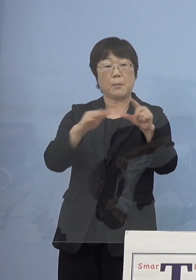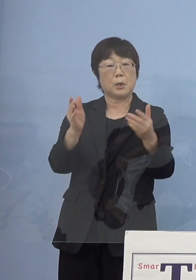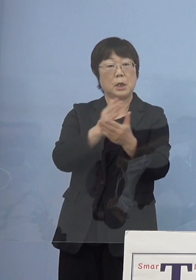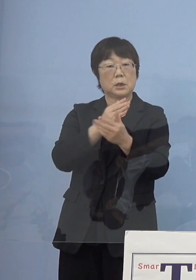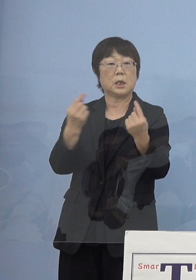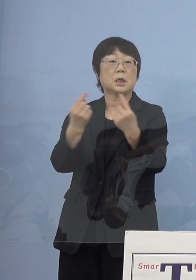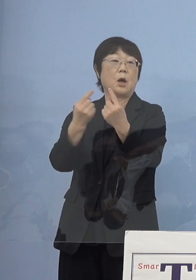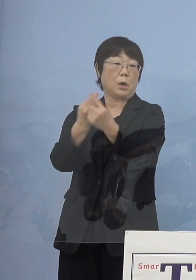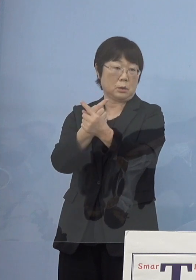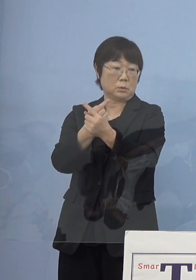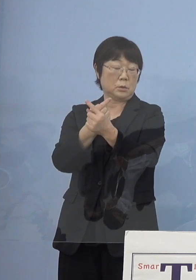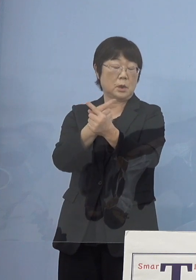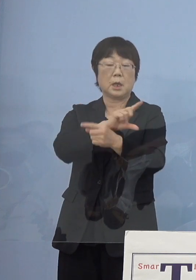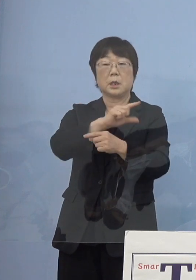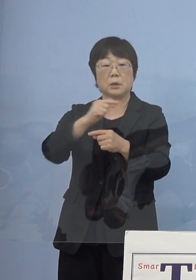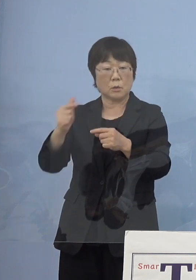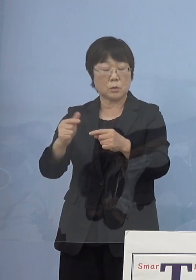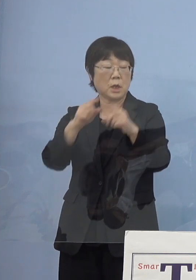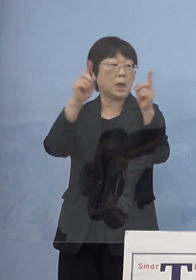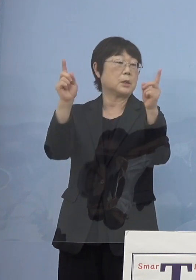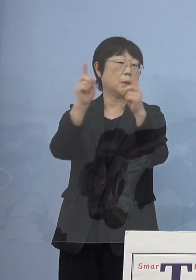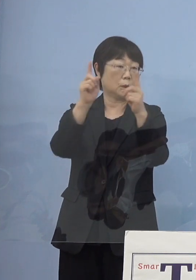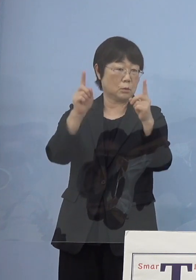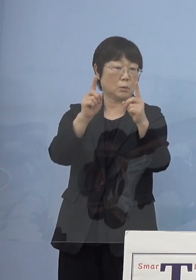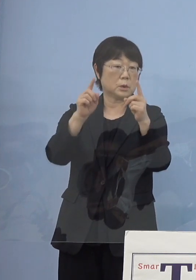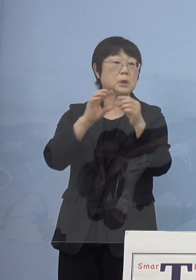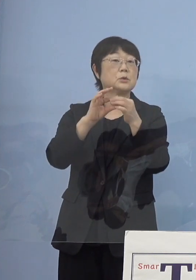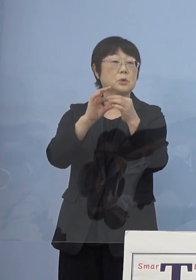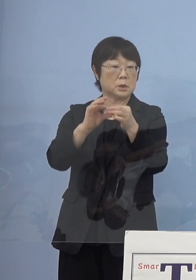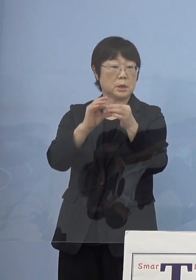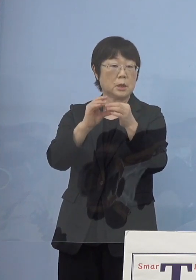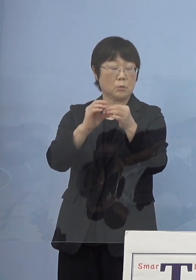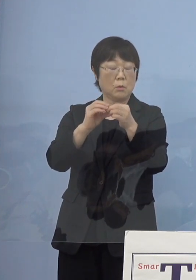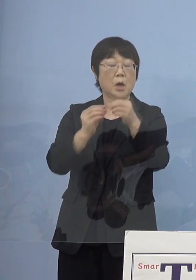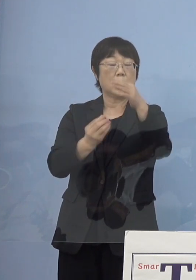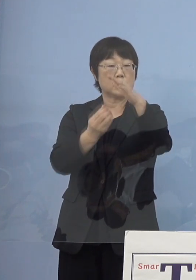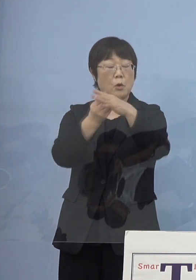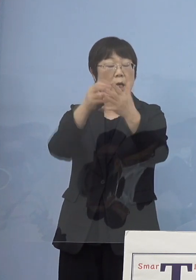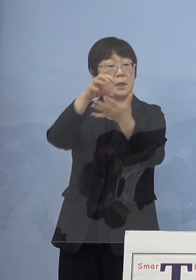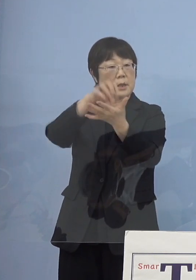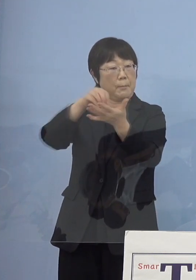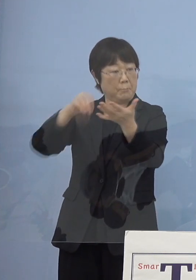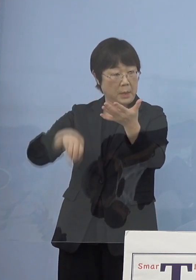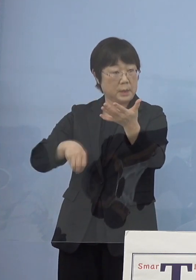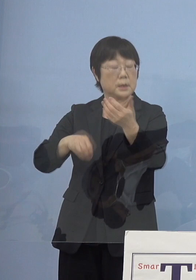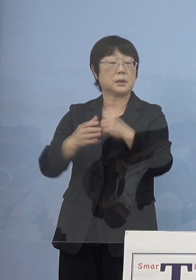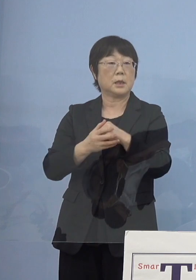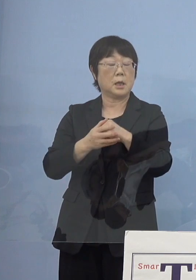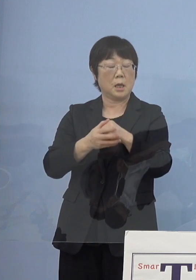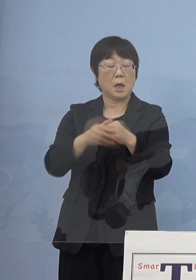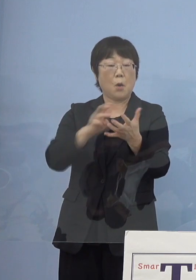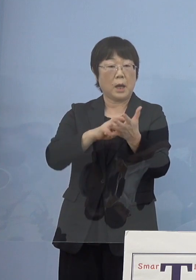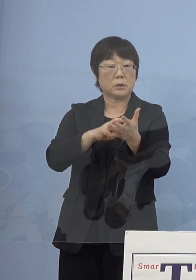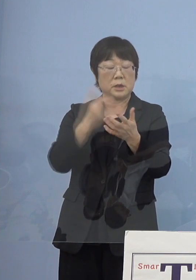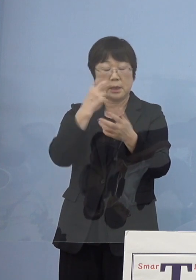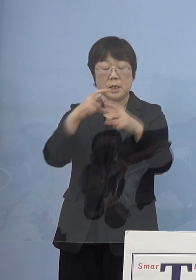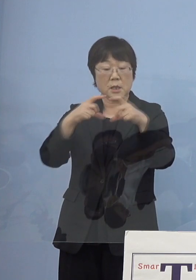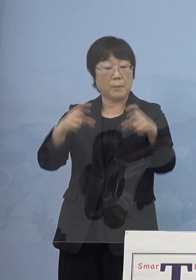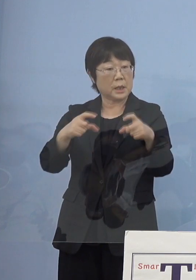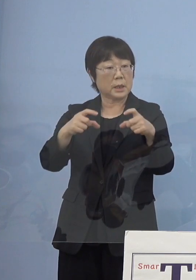あるいは様々なイベント こうしたものについての上限撤廃 ただしワクチン検査パッケージ この利用